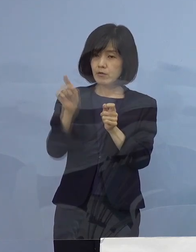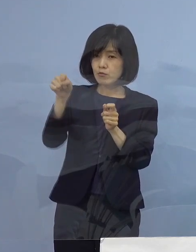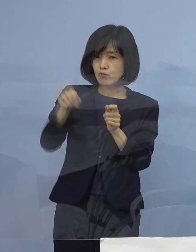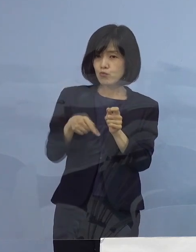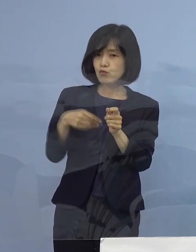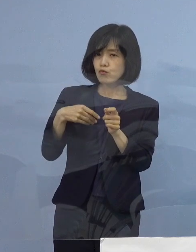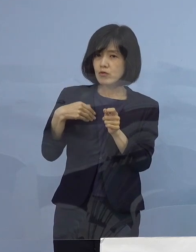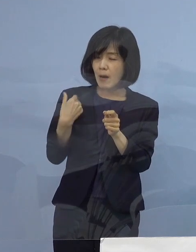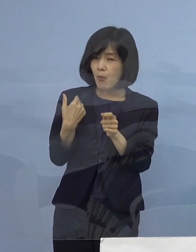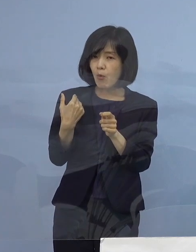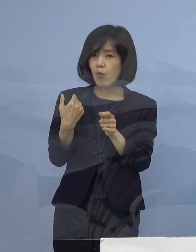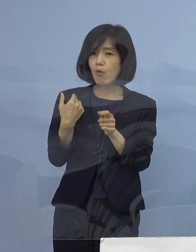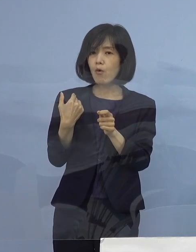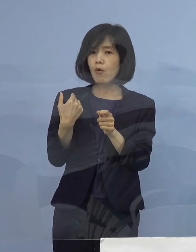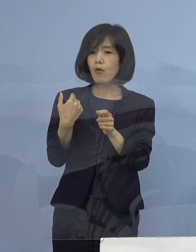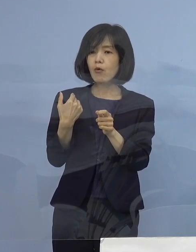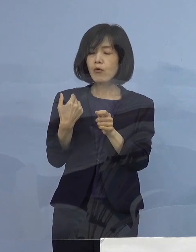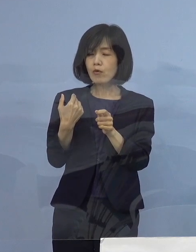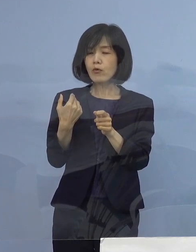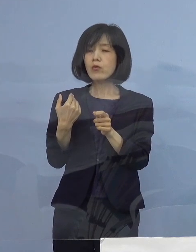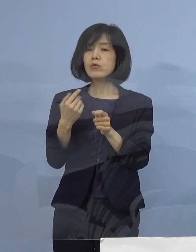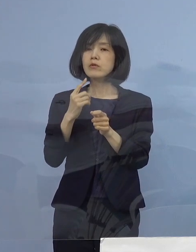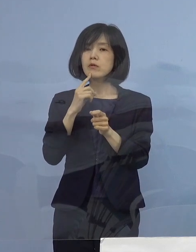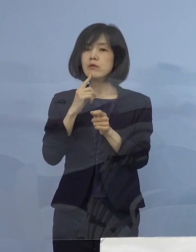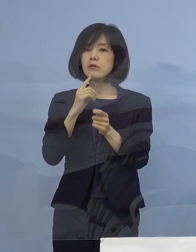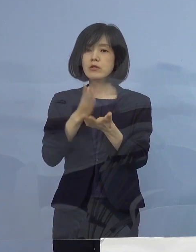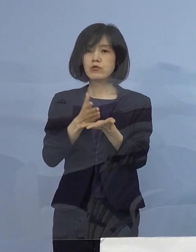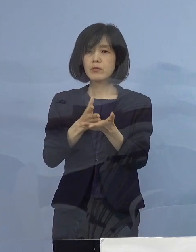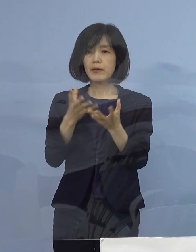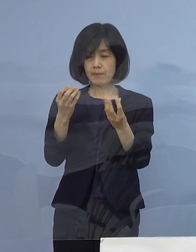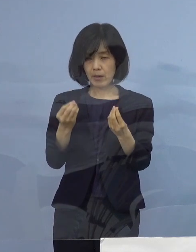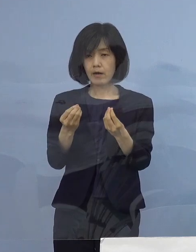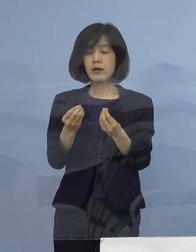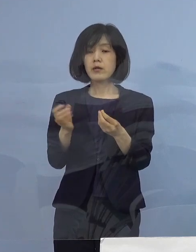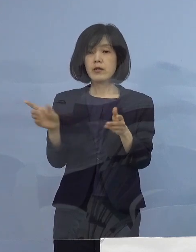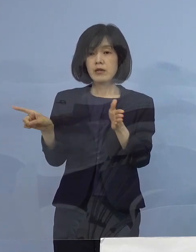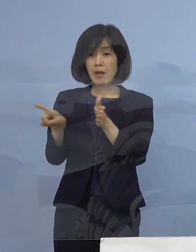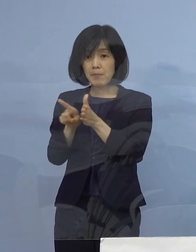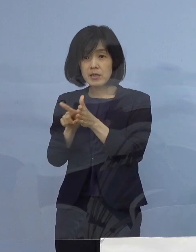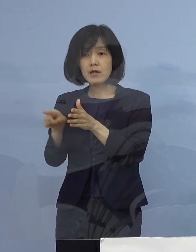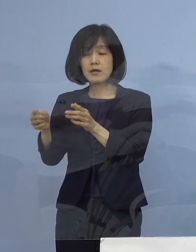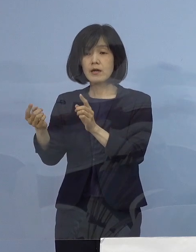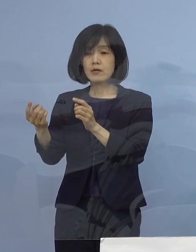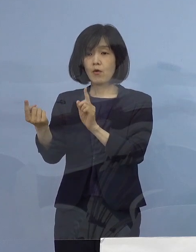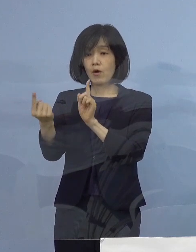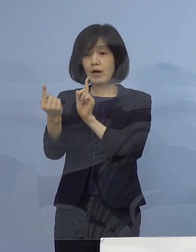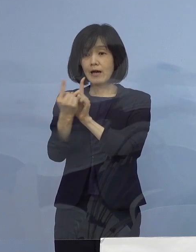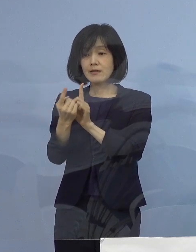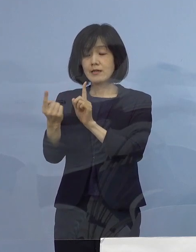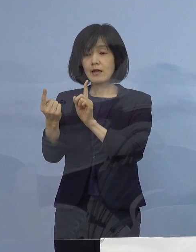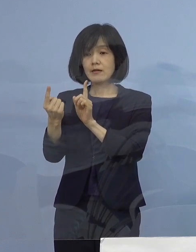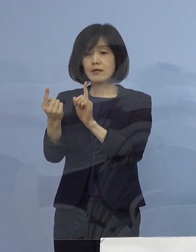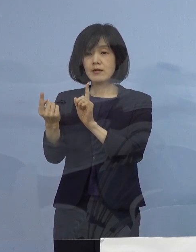ご示唆をさせていただくとともに これまで講じていただいている感染対策に加え